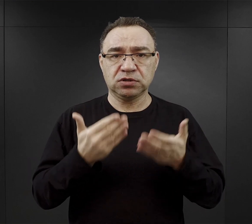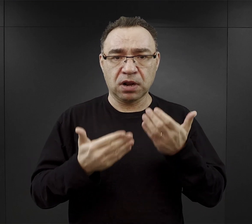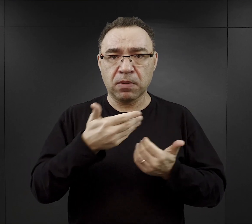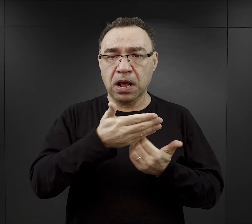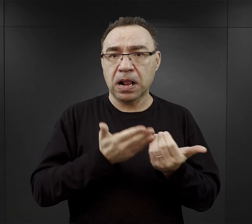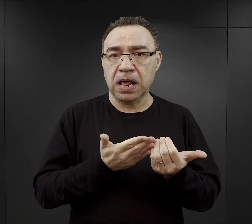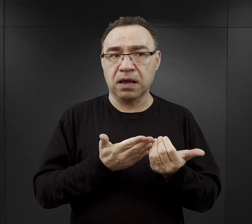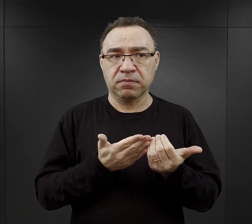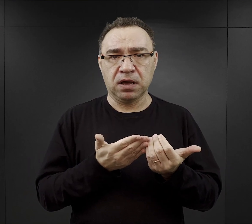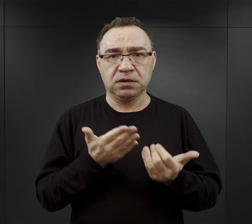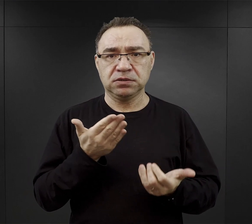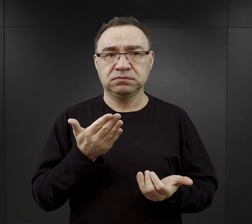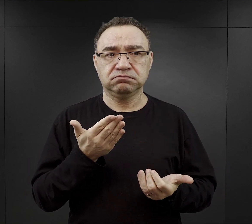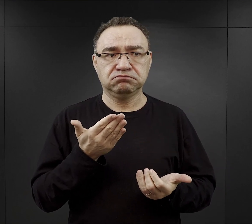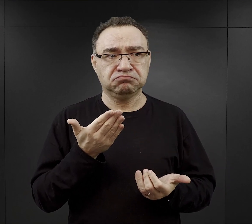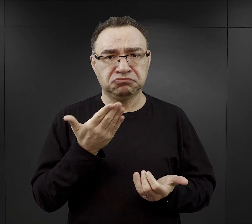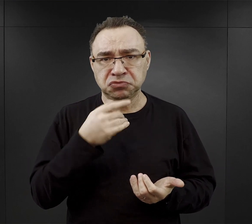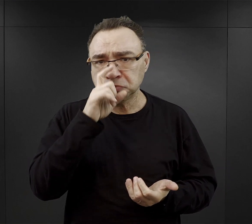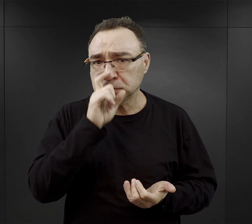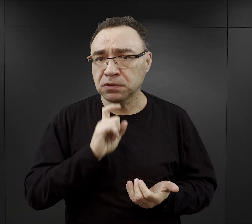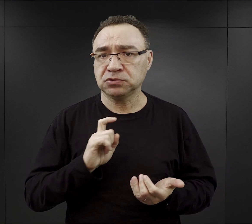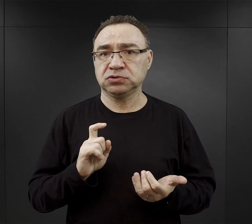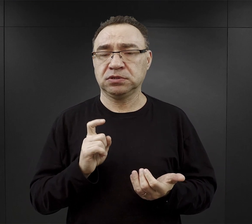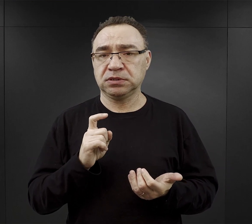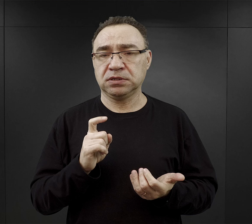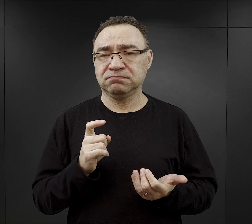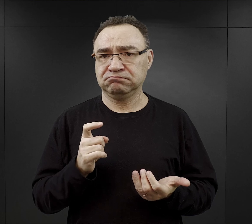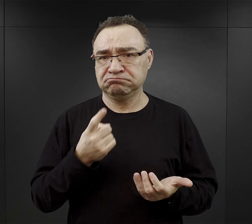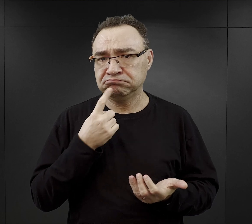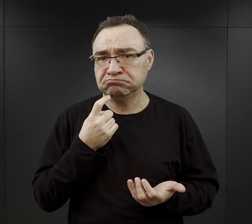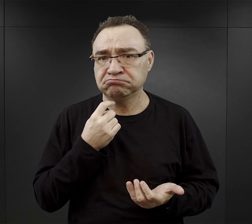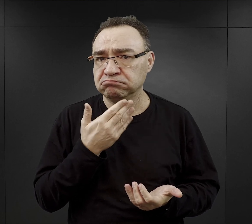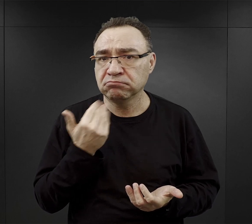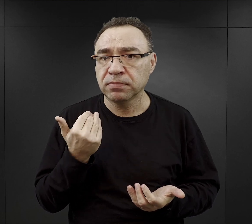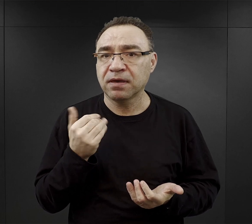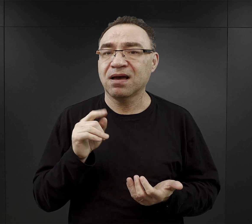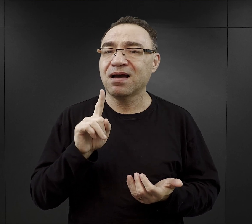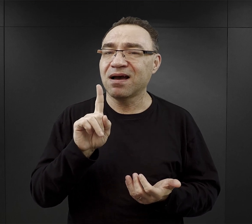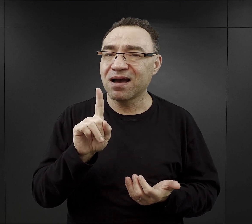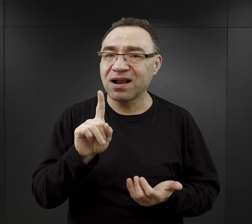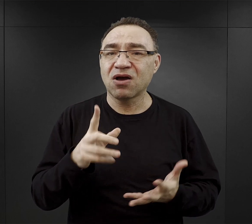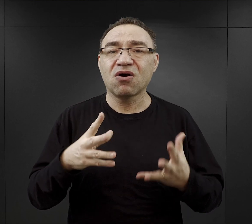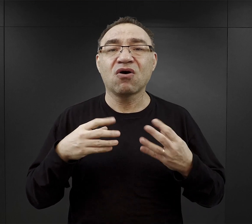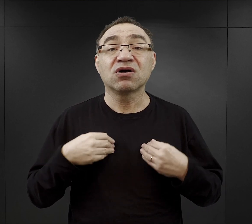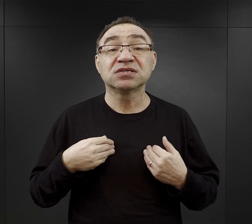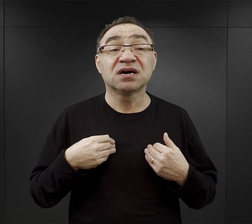to nie jest to tak mało, ale musimy pamiętać, że on to dostawał na cały dzień.